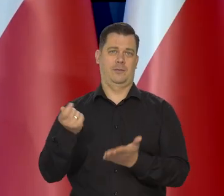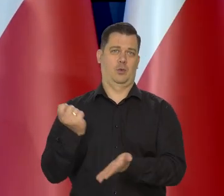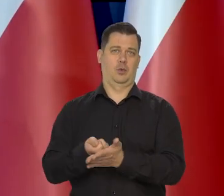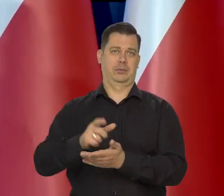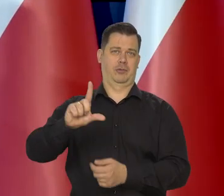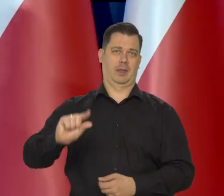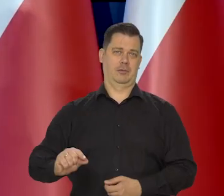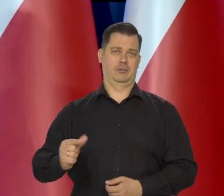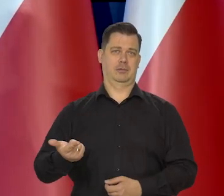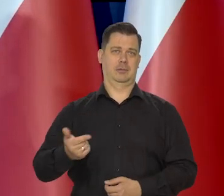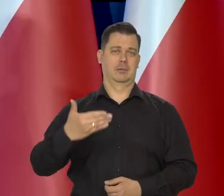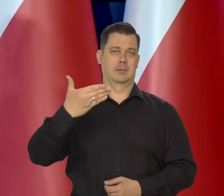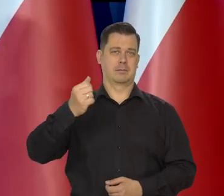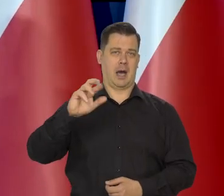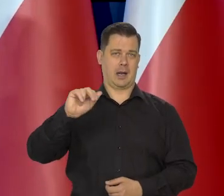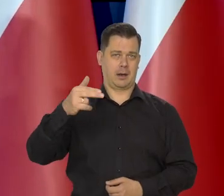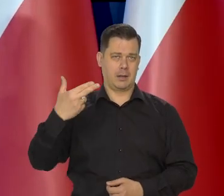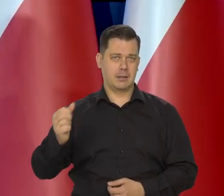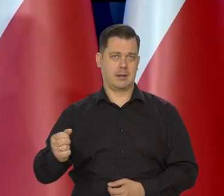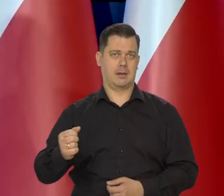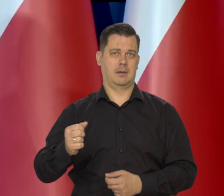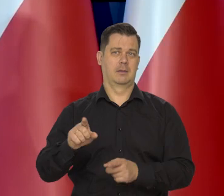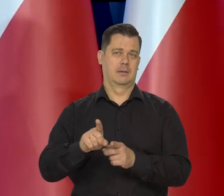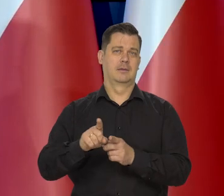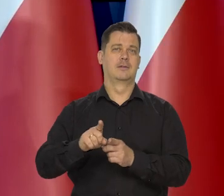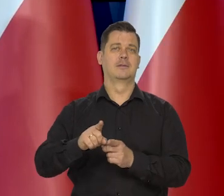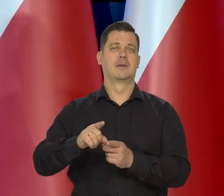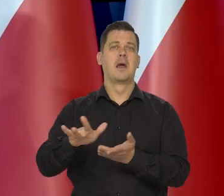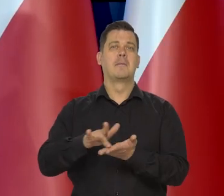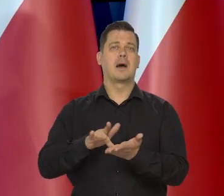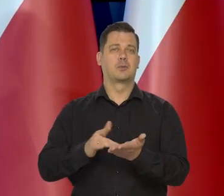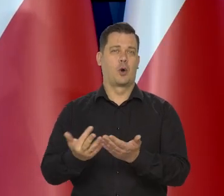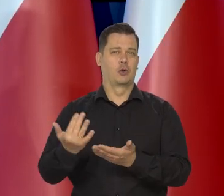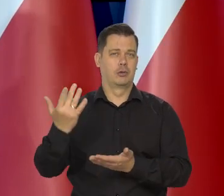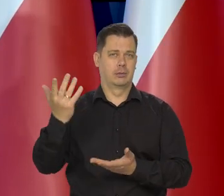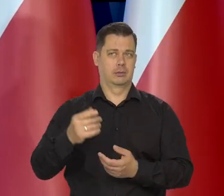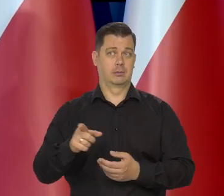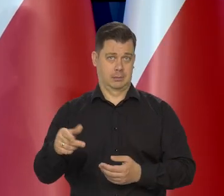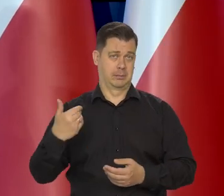na różnego rodzaju margaryny i roślinne masła. I to nastąpiło.